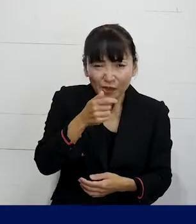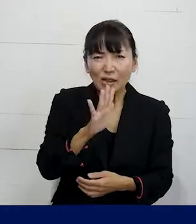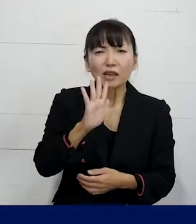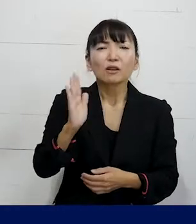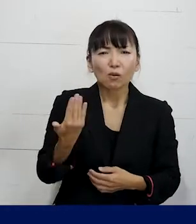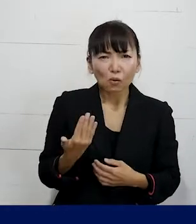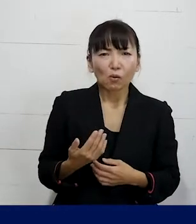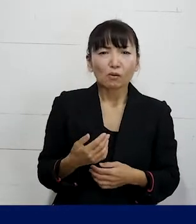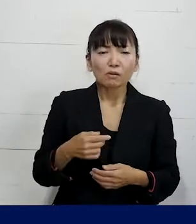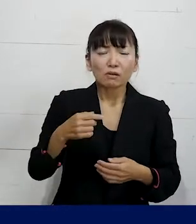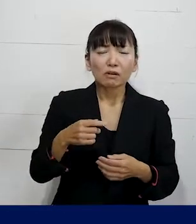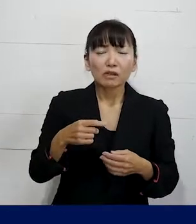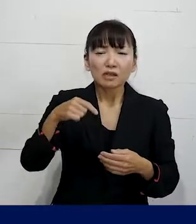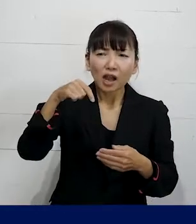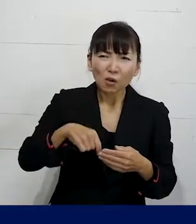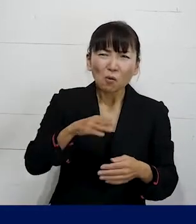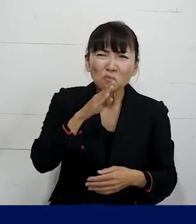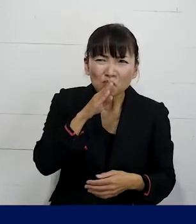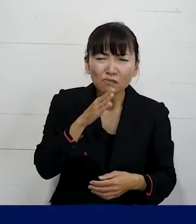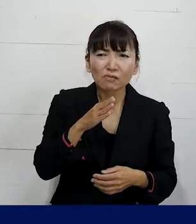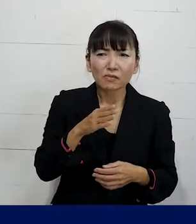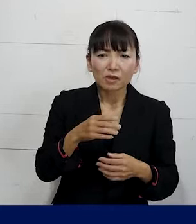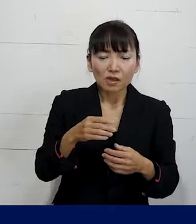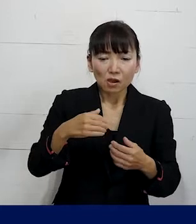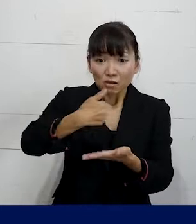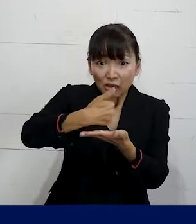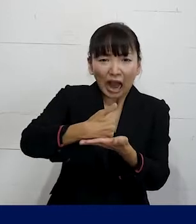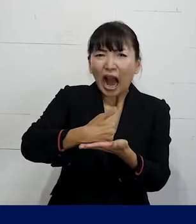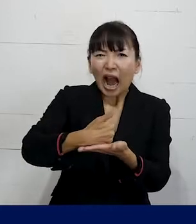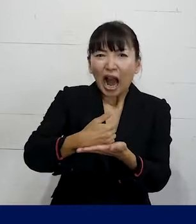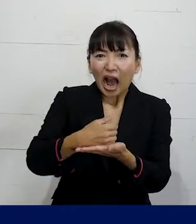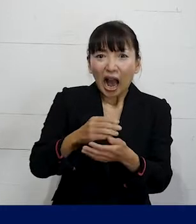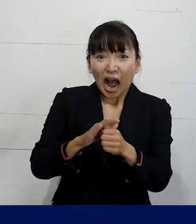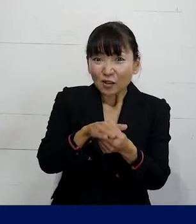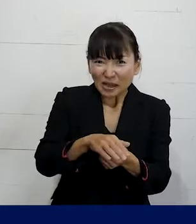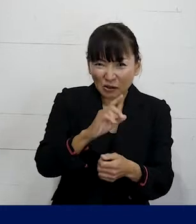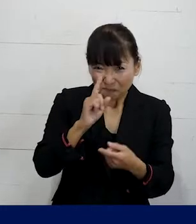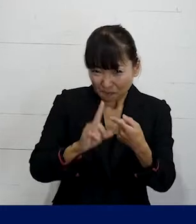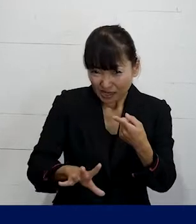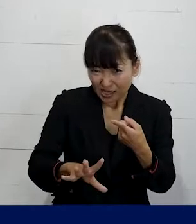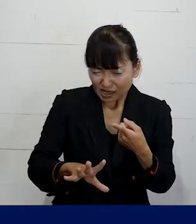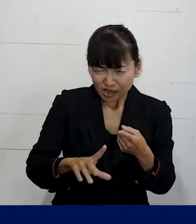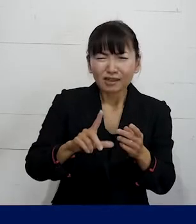中には本当にそれはハラスメントとまでは 言えないかもしれませんよということも